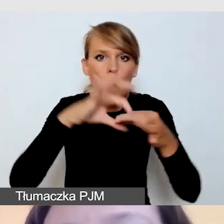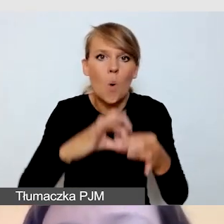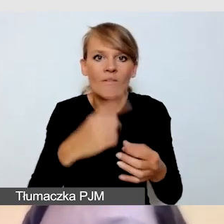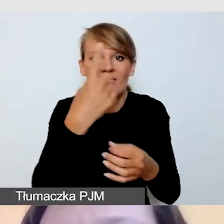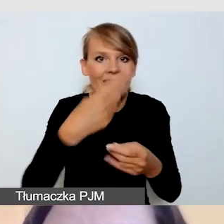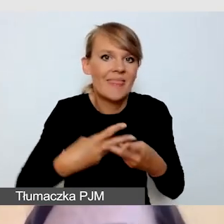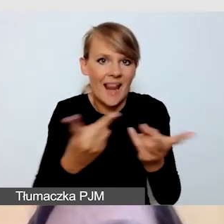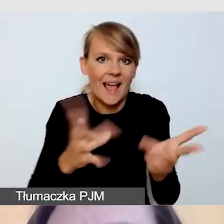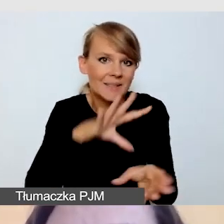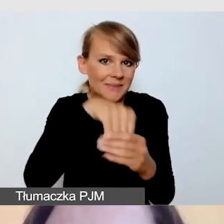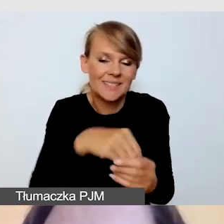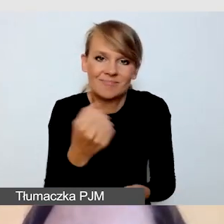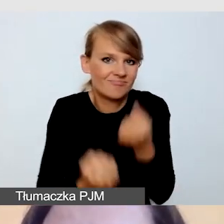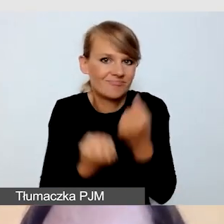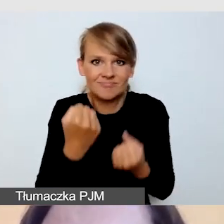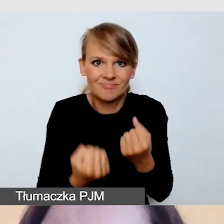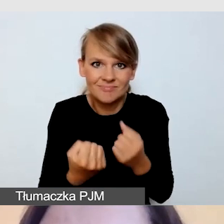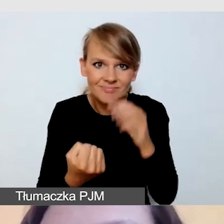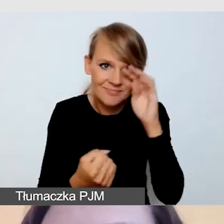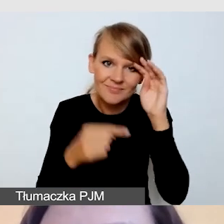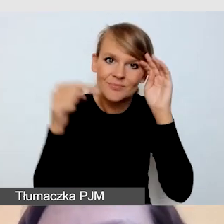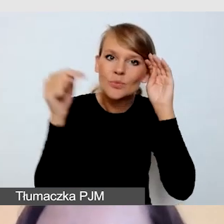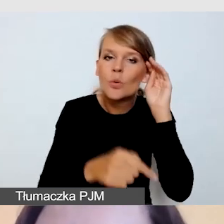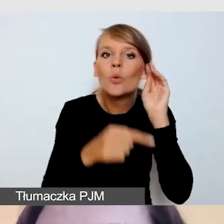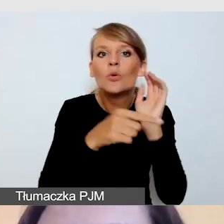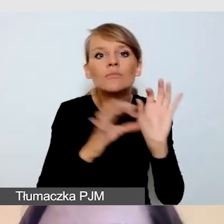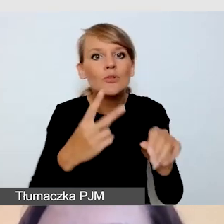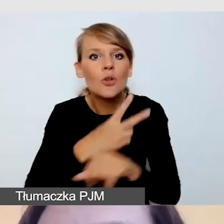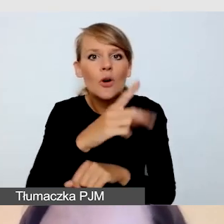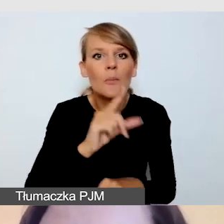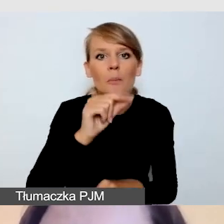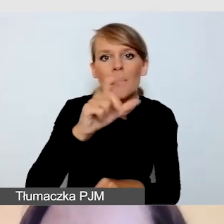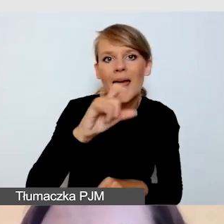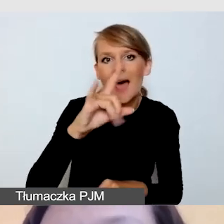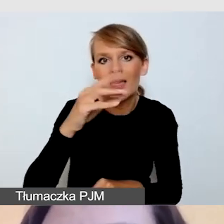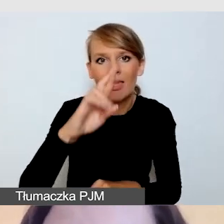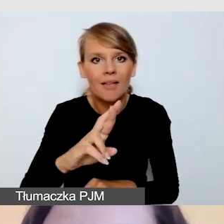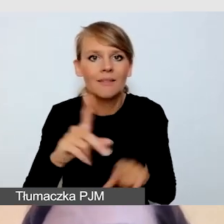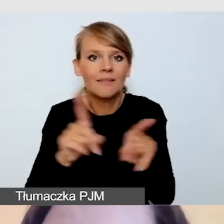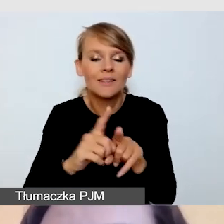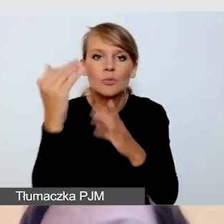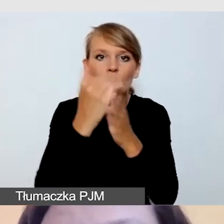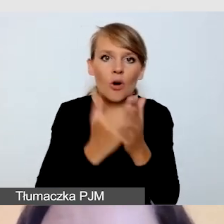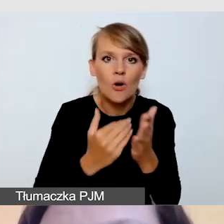Wymagałoby to dostępnego playera i oprogramowania, które pozwalałoby wszystkie te usługi zamknąć.